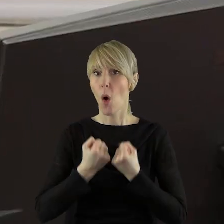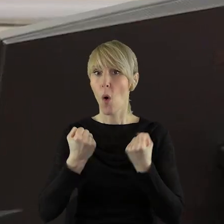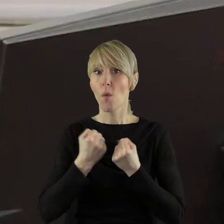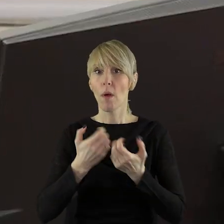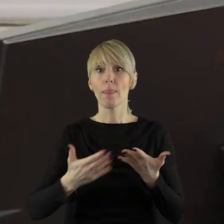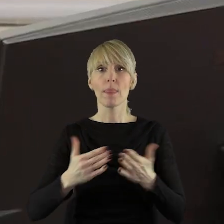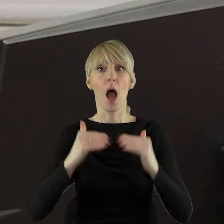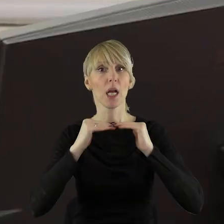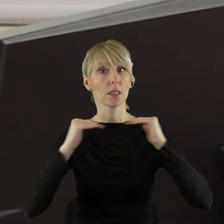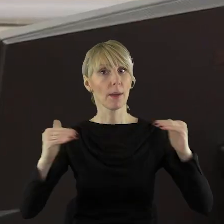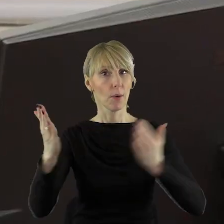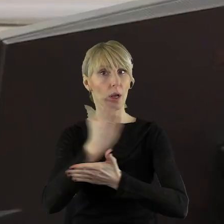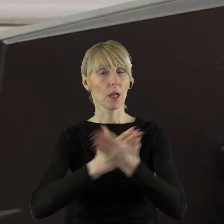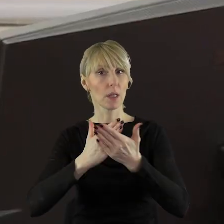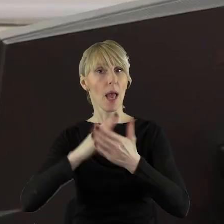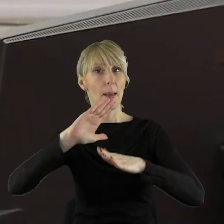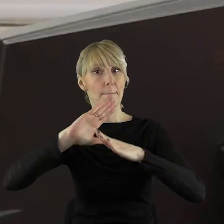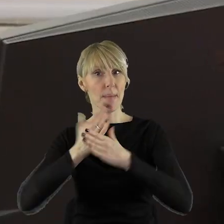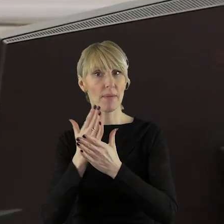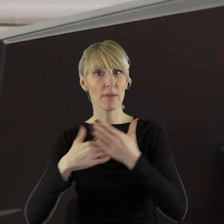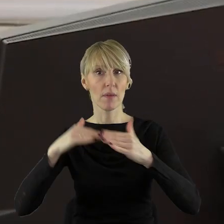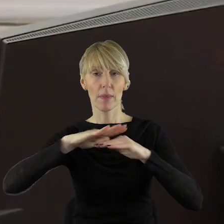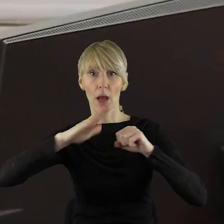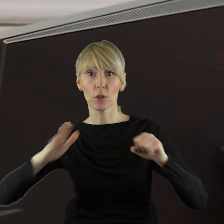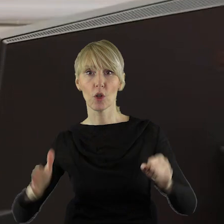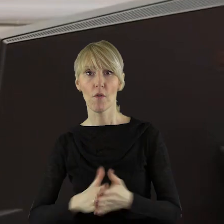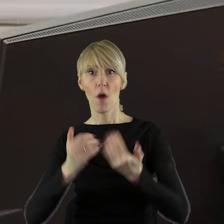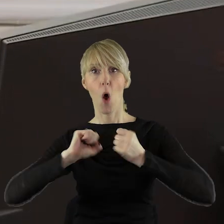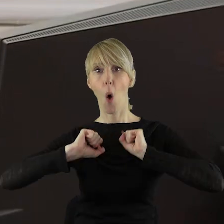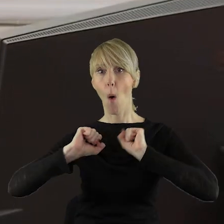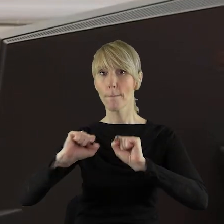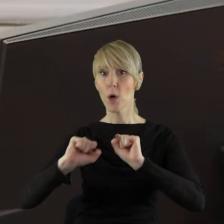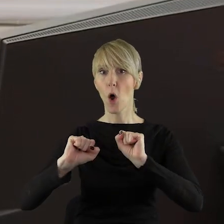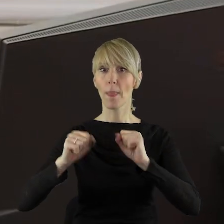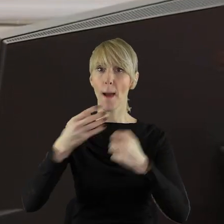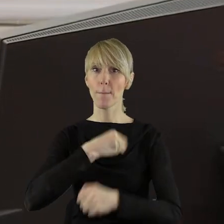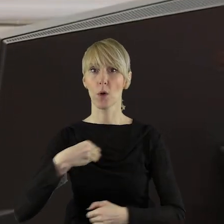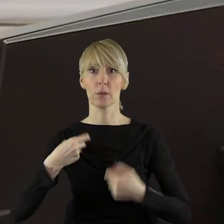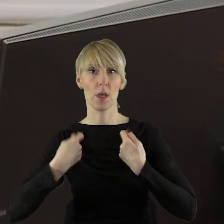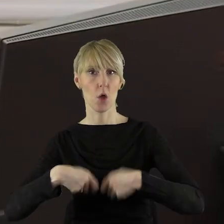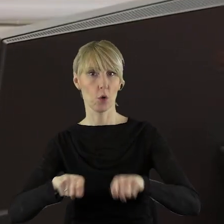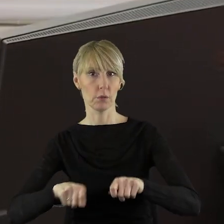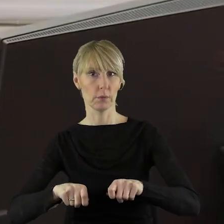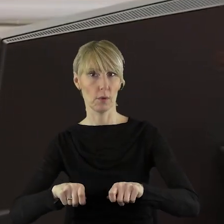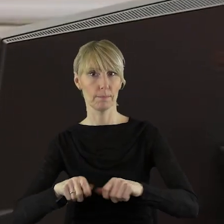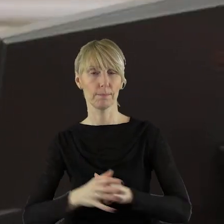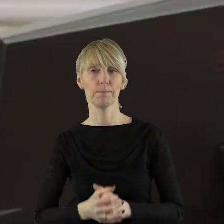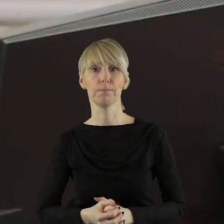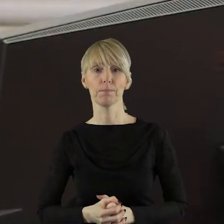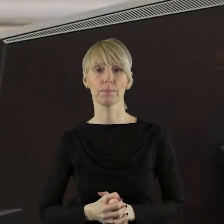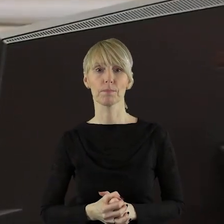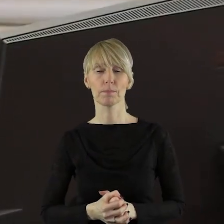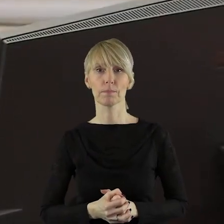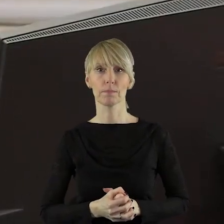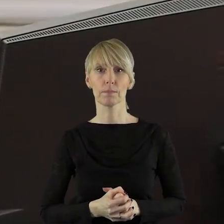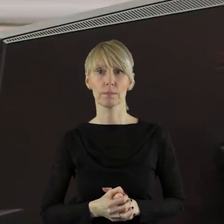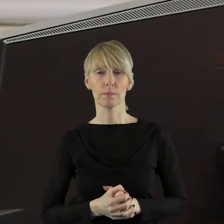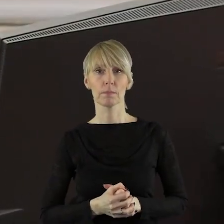działań na szczeblu krajowym i międzynarodowym służącym obronie polskiego rolnictwa.